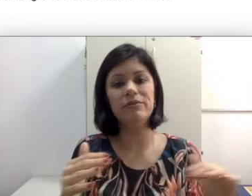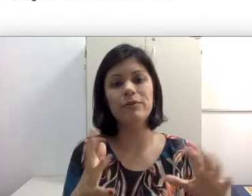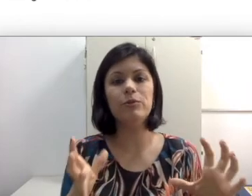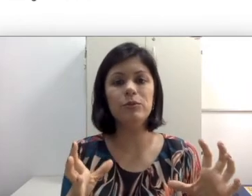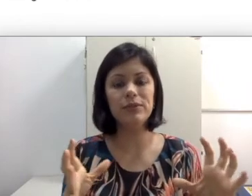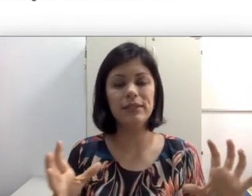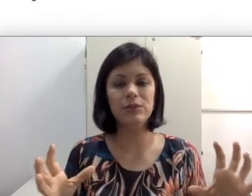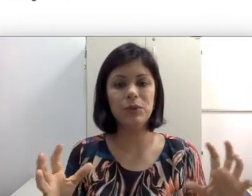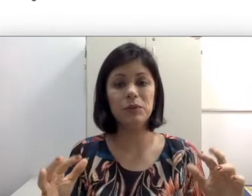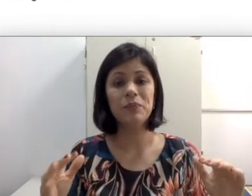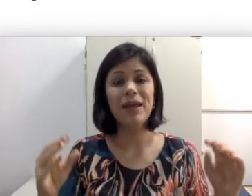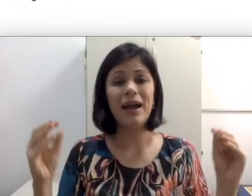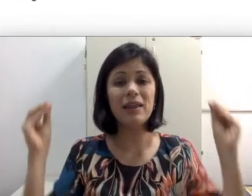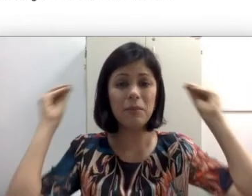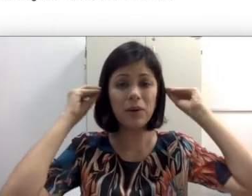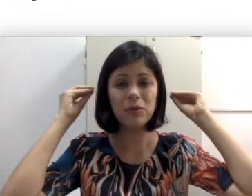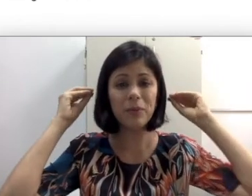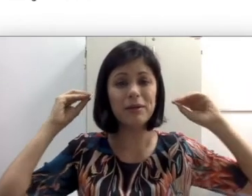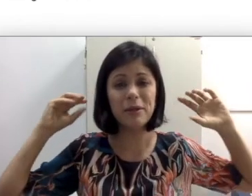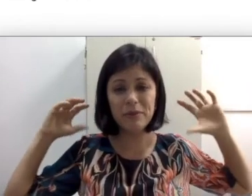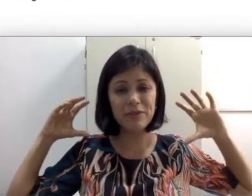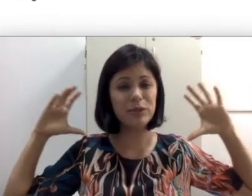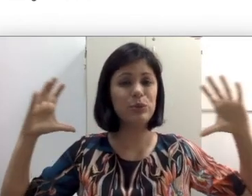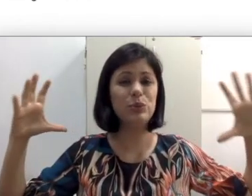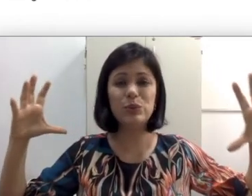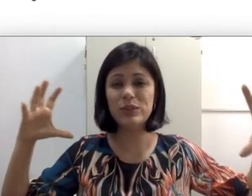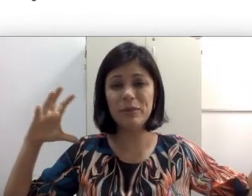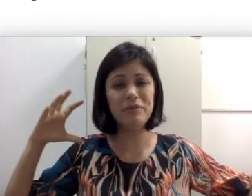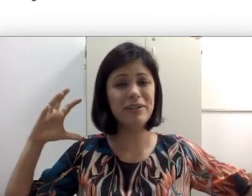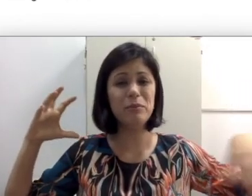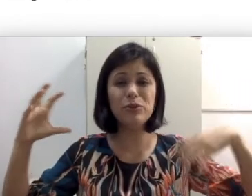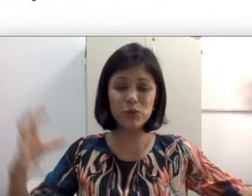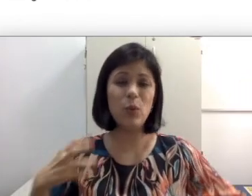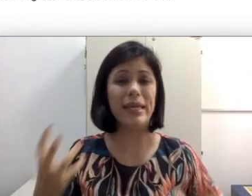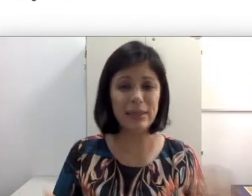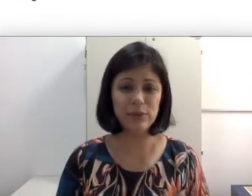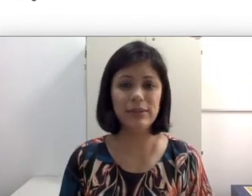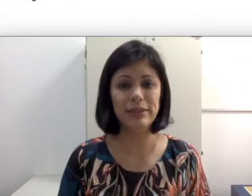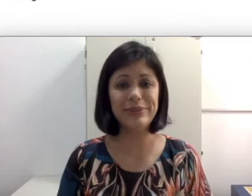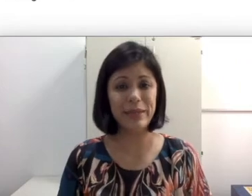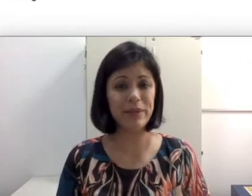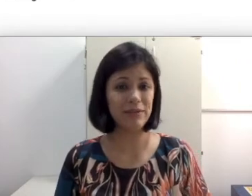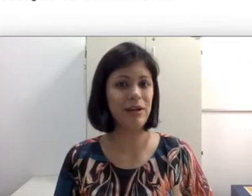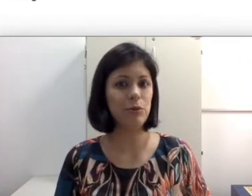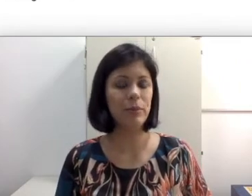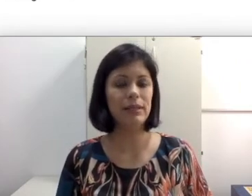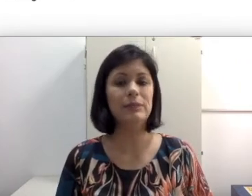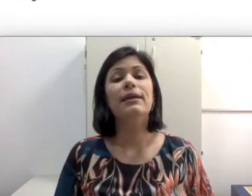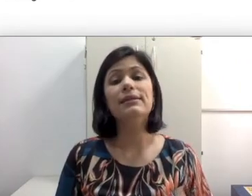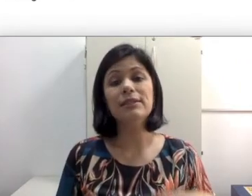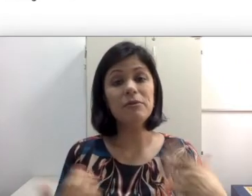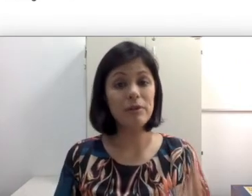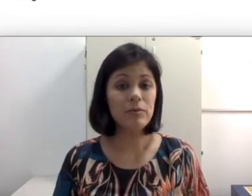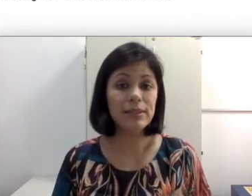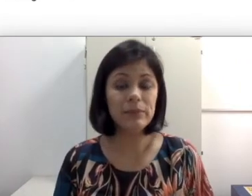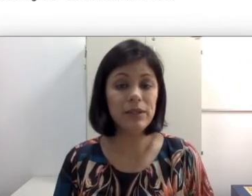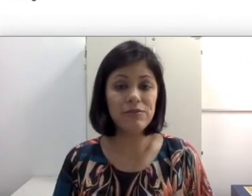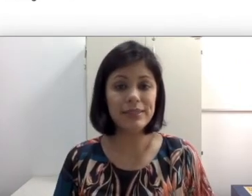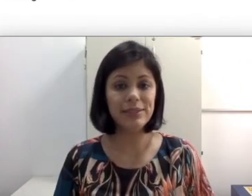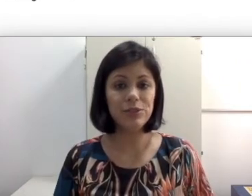viveu muito silenciosa, aí ela bota um aparelho que amplifica tudo e amplifica muito ruído e não sempre a fala humana. Às vezes é uma fala humana que não faz sentido para